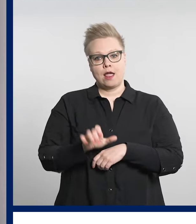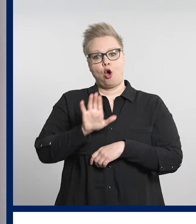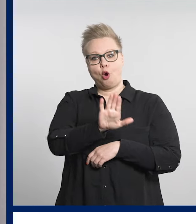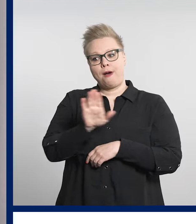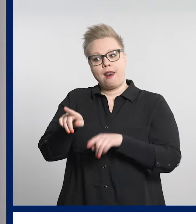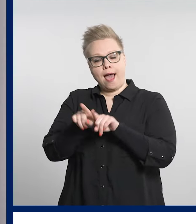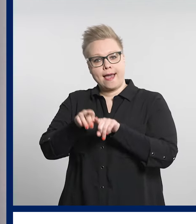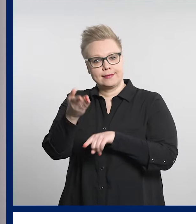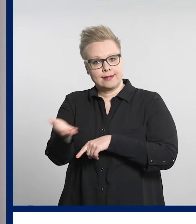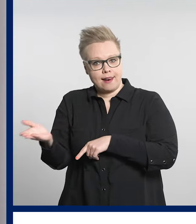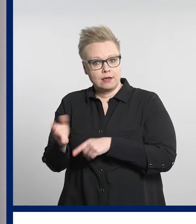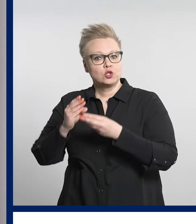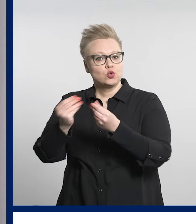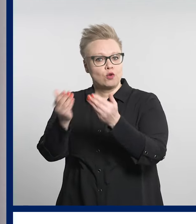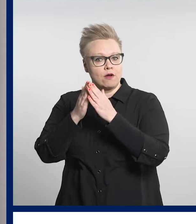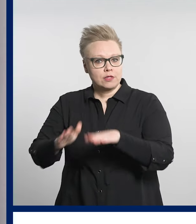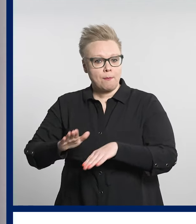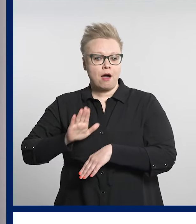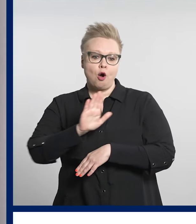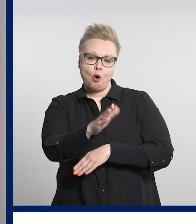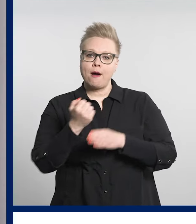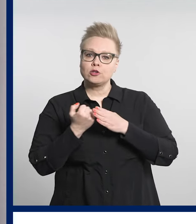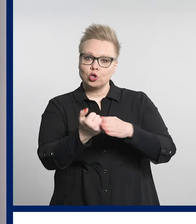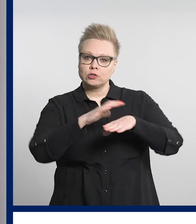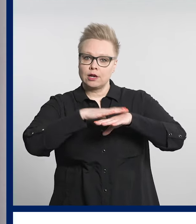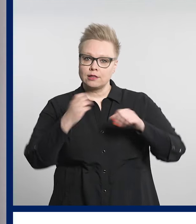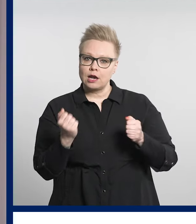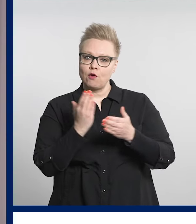tavan tukea sosiaali- ja terveysasioissa.